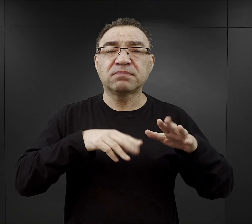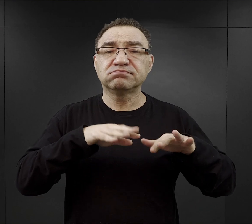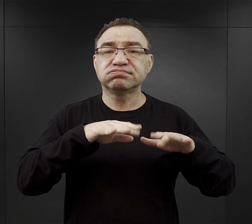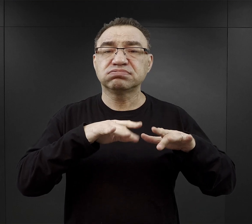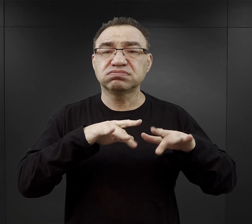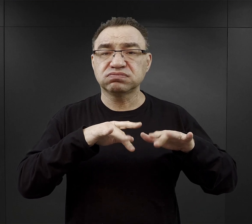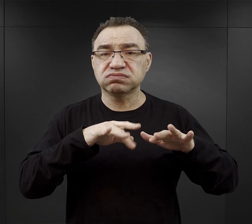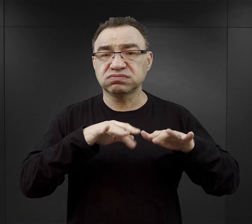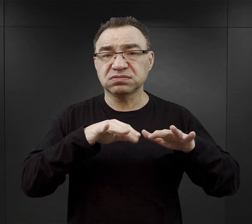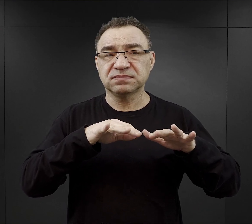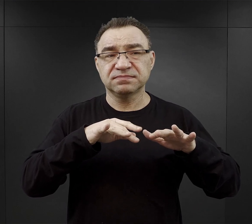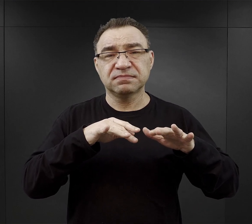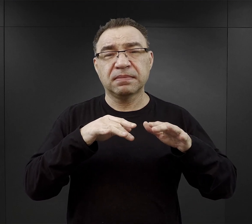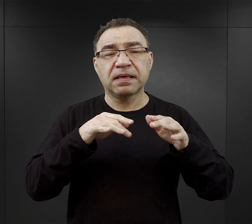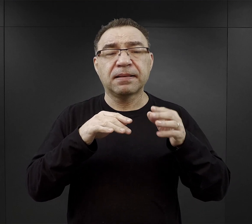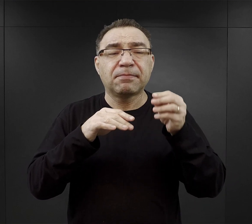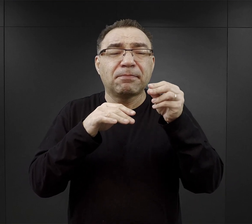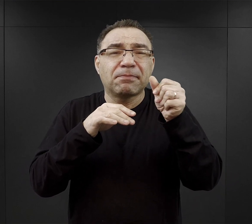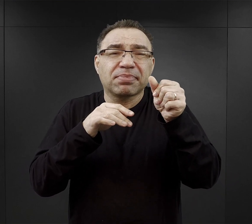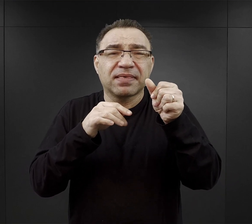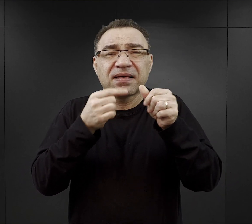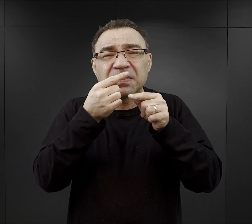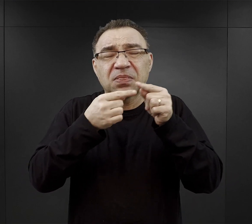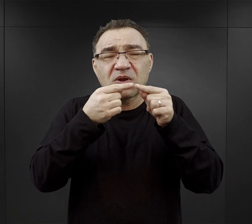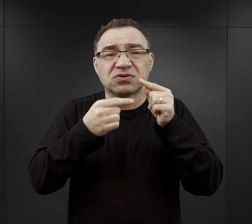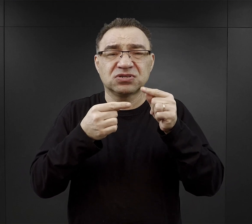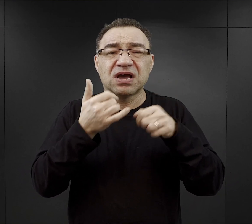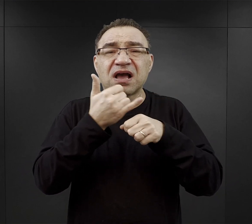namiastce w zasadzie kawy zbożowej bez cukru.